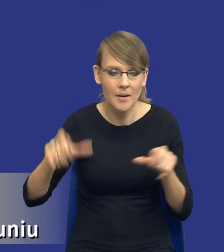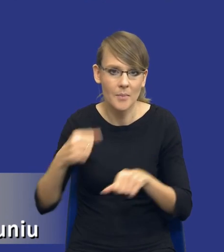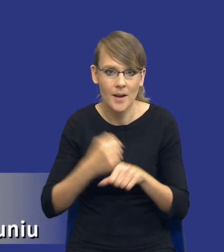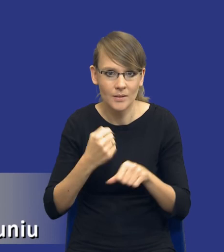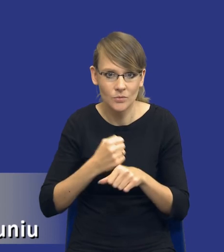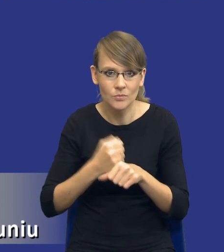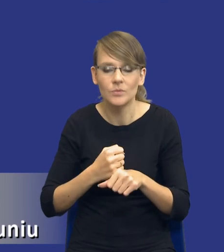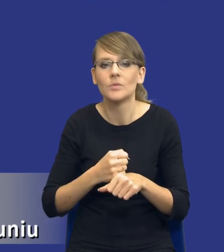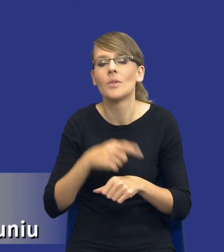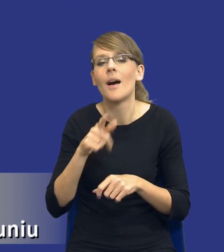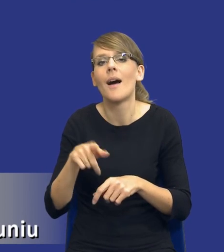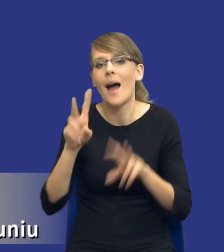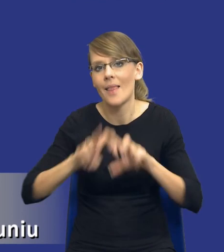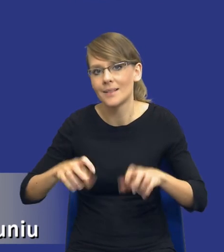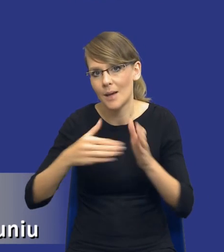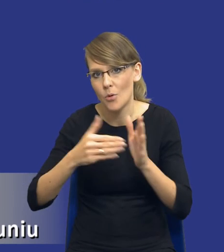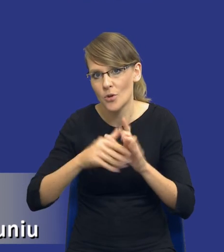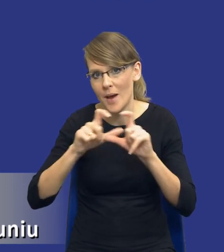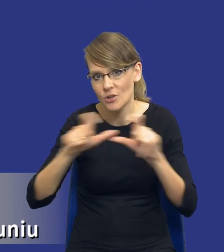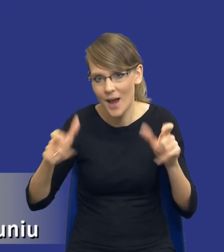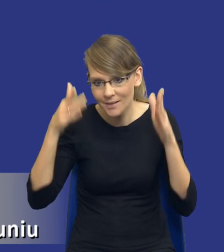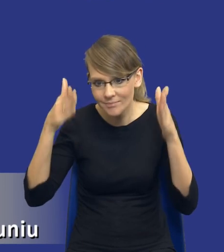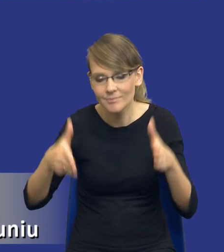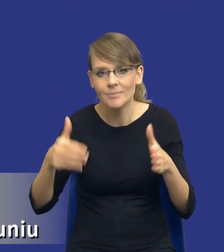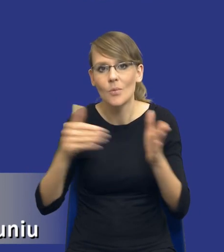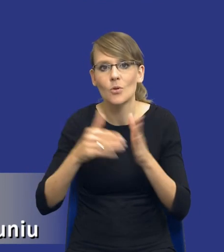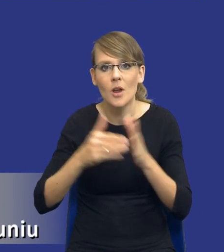analiza wymaga czasu, wymaga poświęcenia odpowiedniej uwagi,